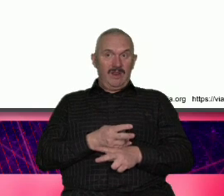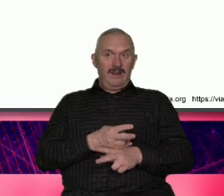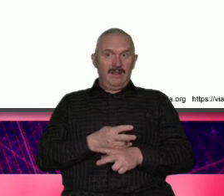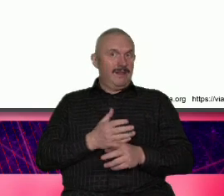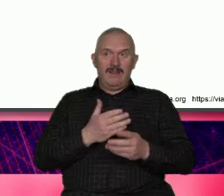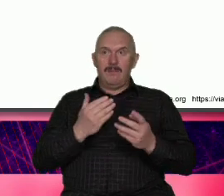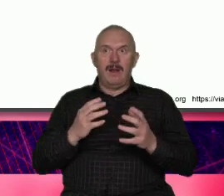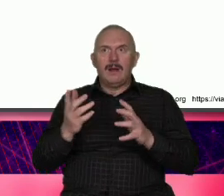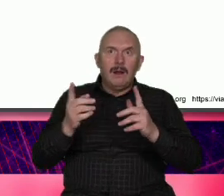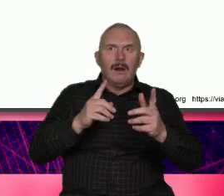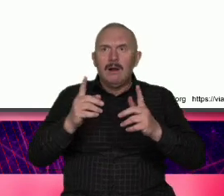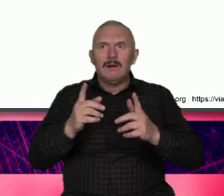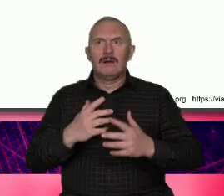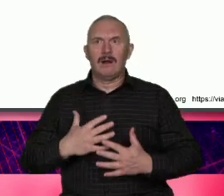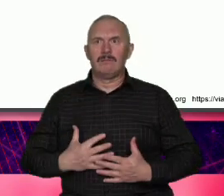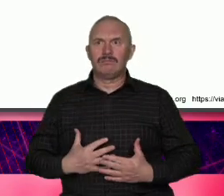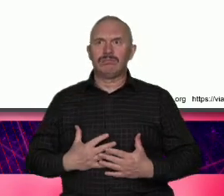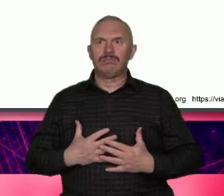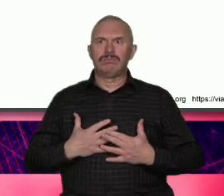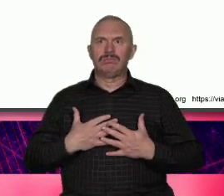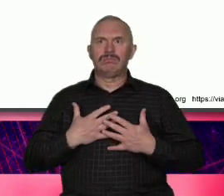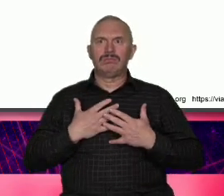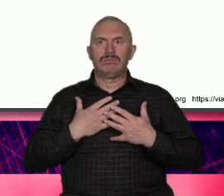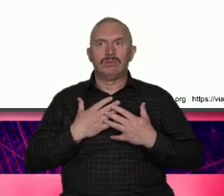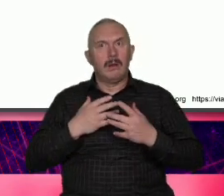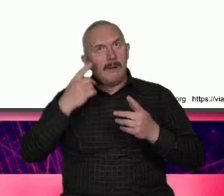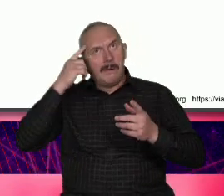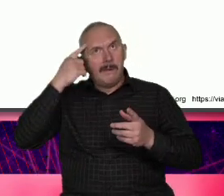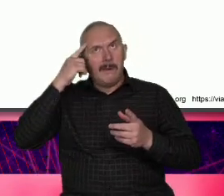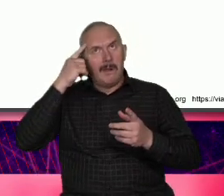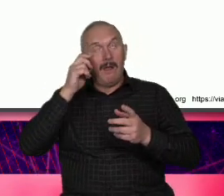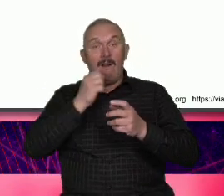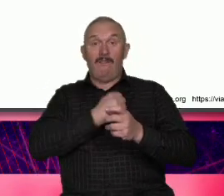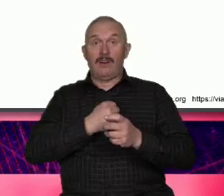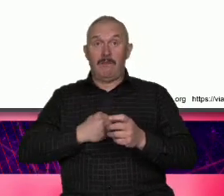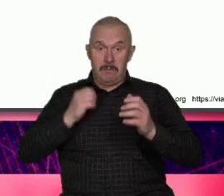CS łatwiej mówić o wspólnocie niż gdzieś